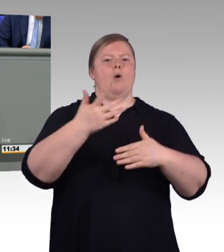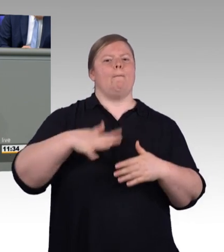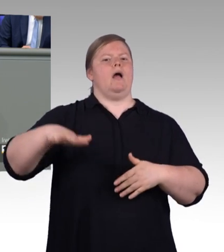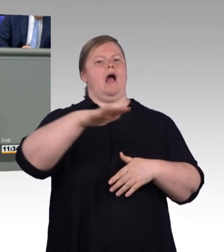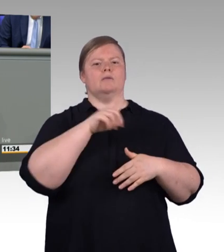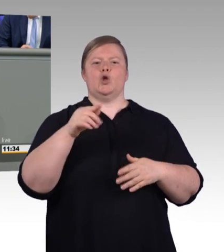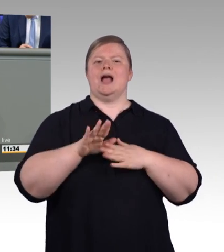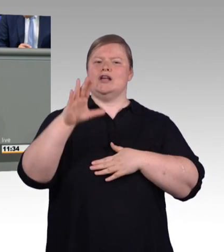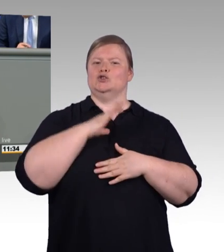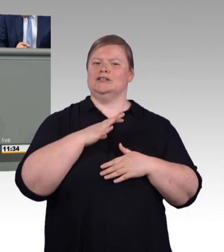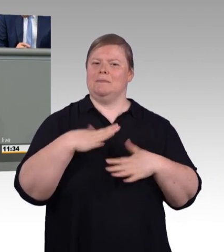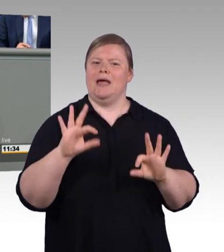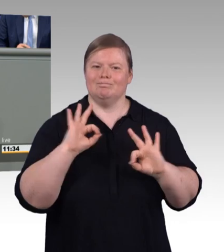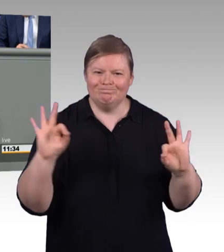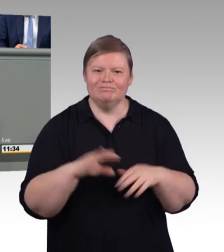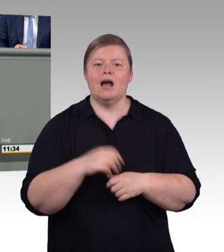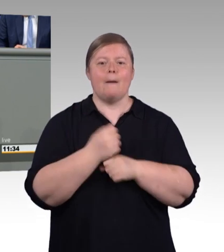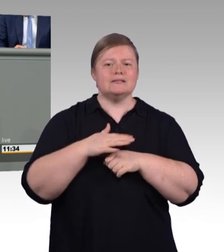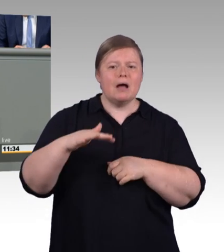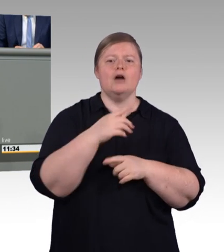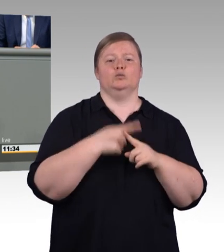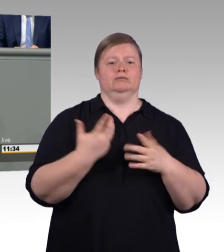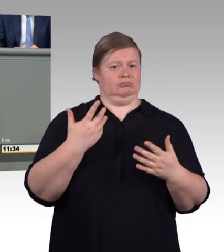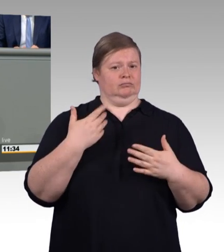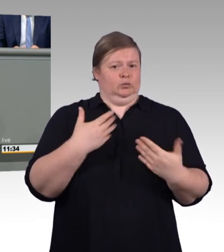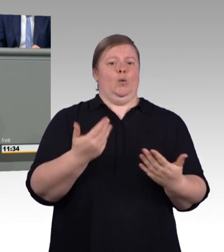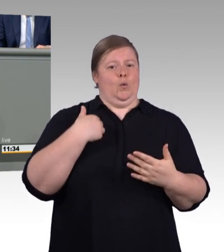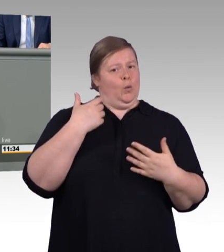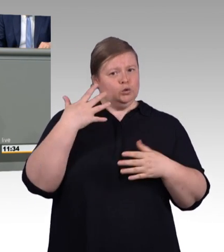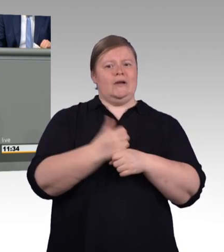Wir werden auch das AFBG, das Aufstiegs-BAföG, novellieren.